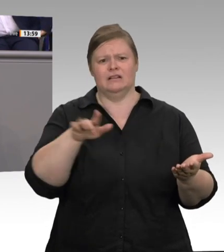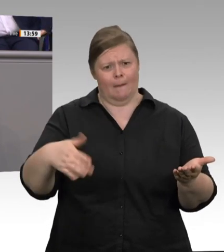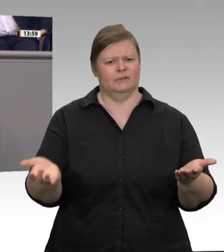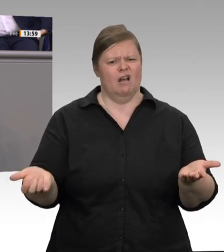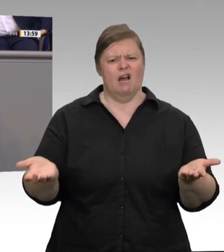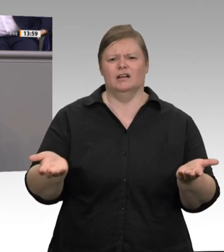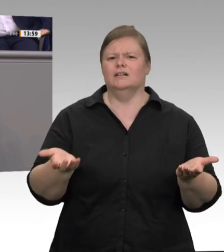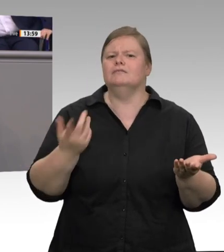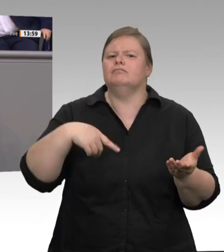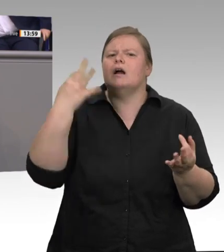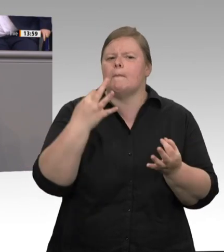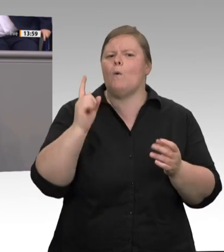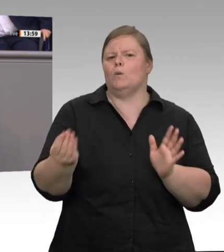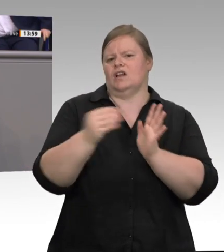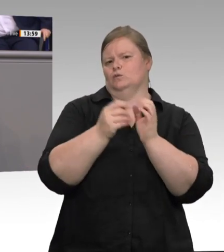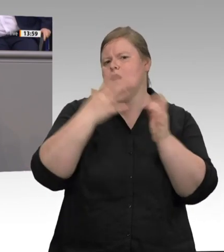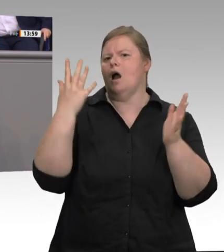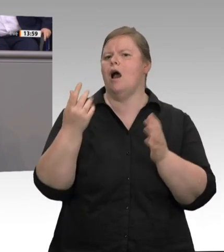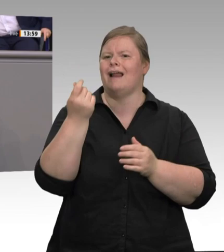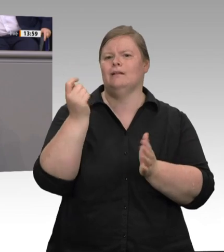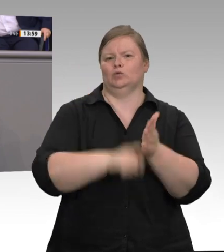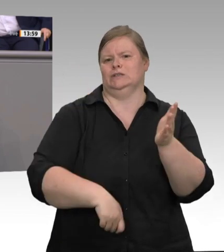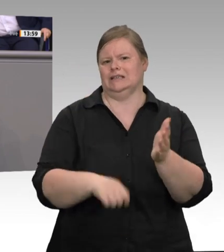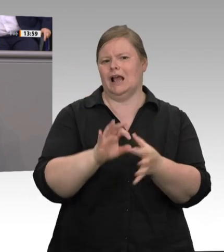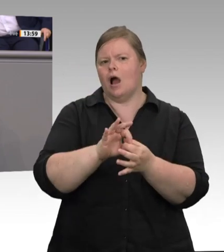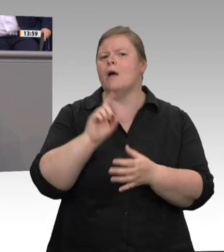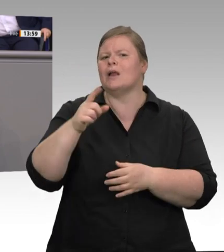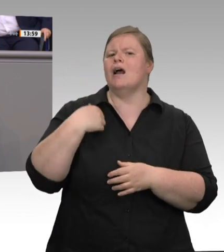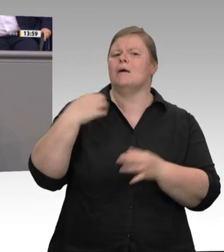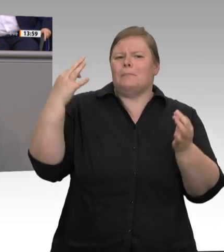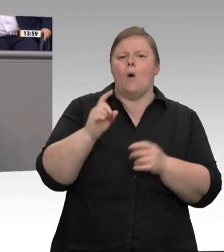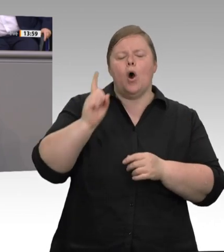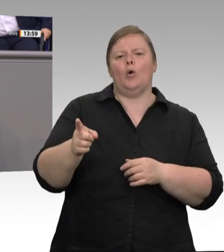überhaupt nicht in die Unterkünfte schicken dürfen. Daher sind die Zustände dort so,